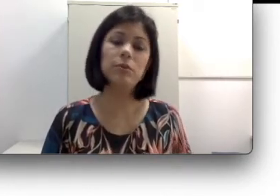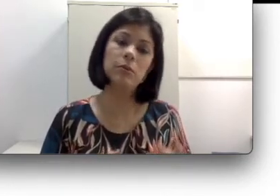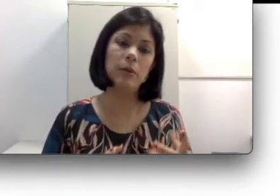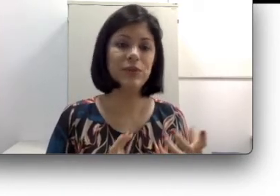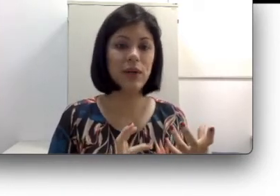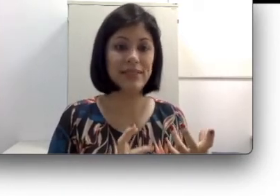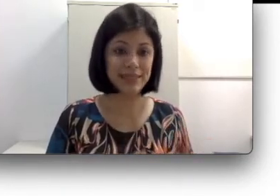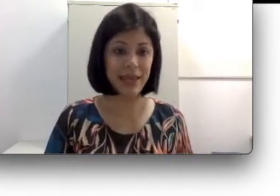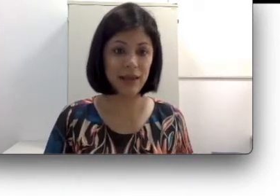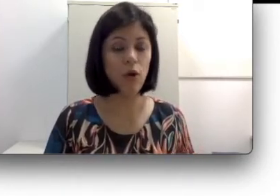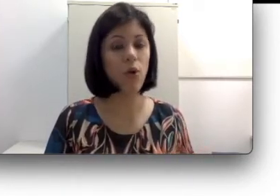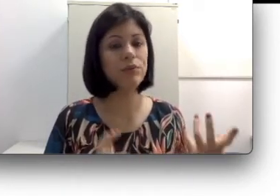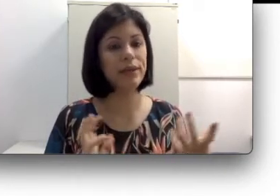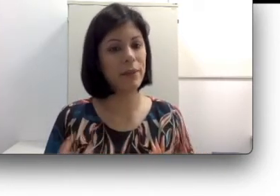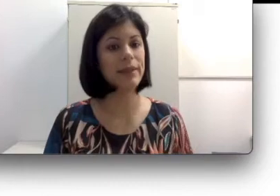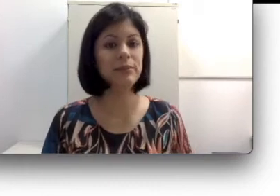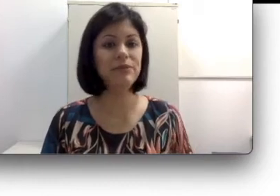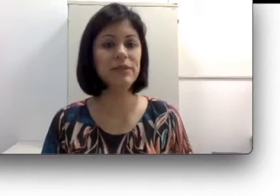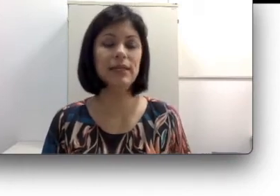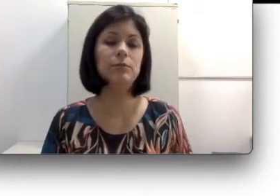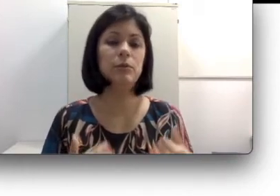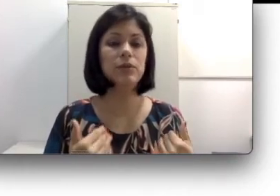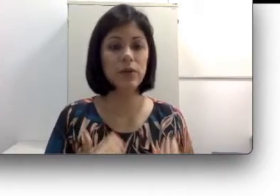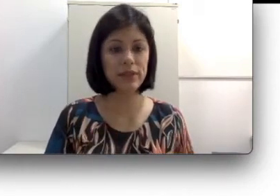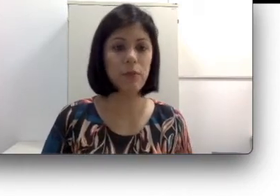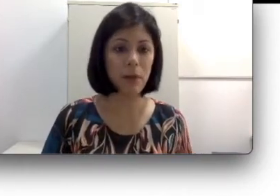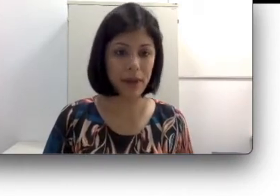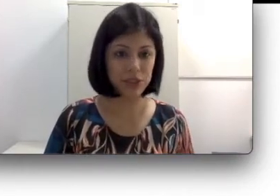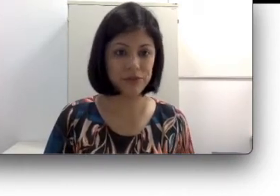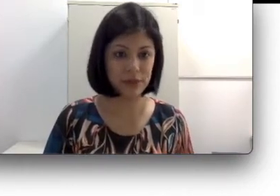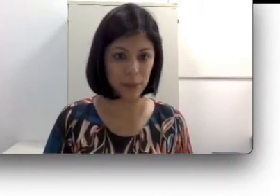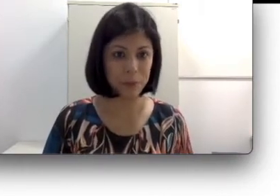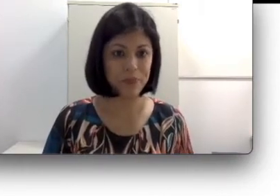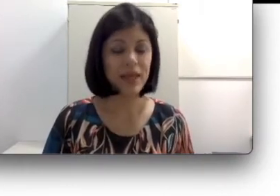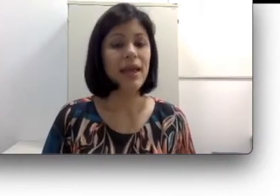uma pessoa cega ou tem a mesma eficiência do que uma pessoa que tem uma baixa visão.